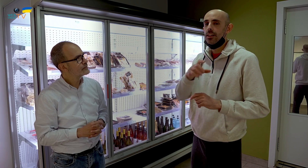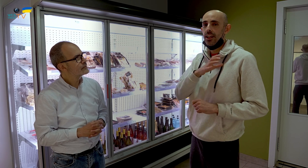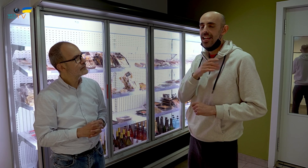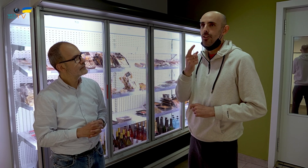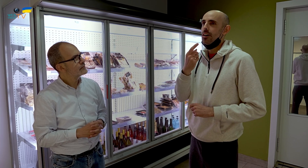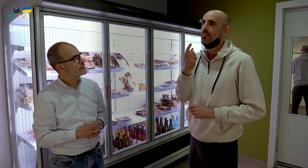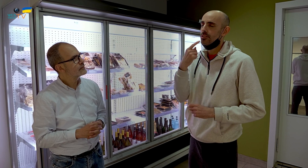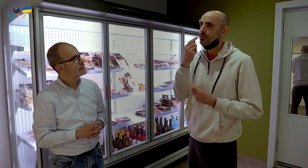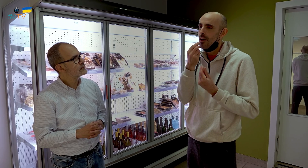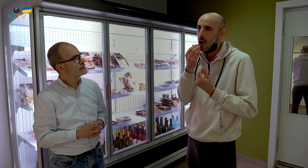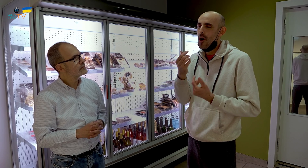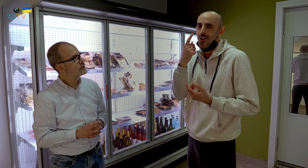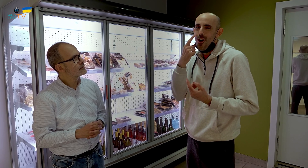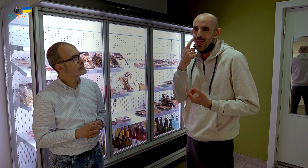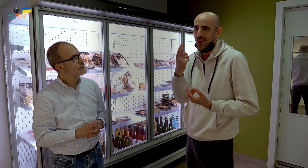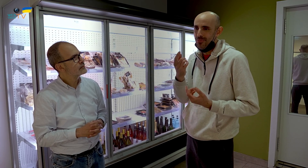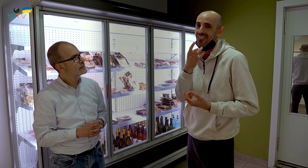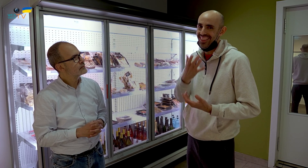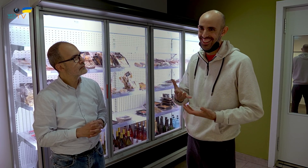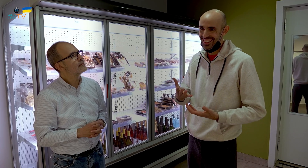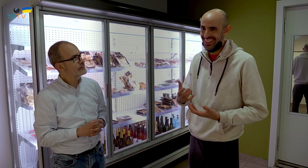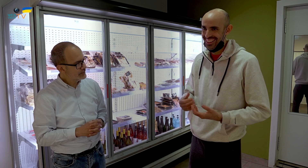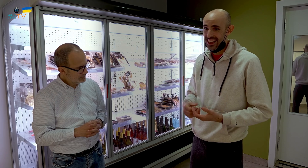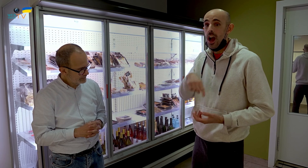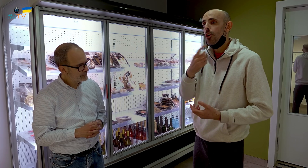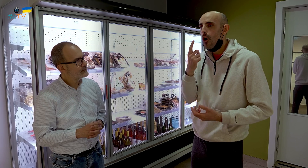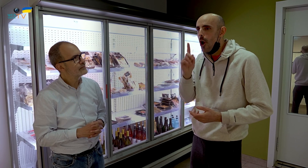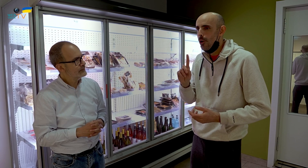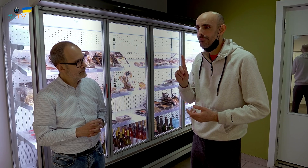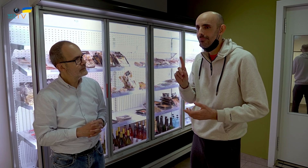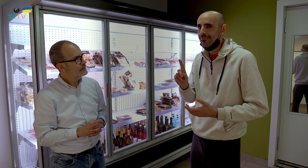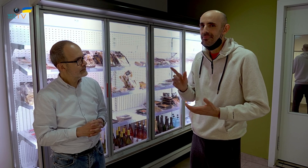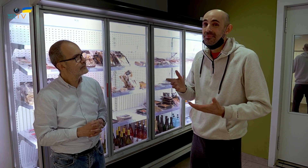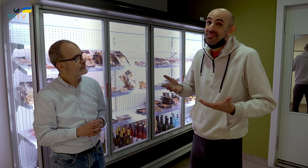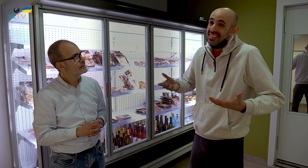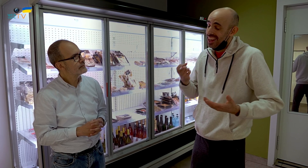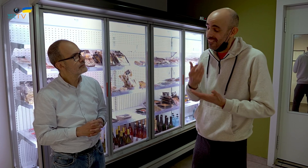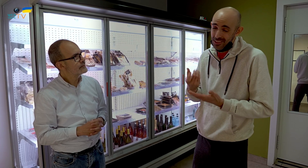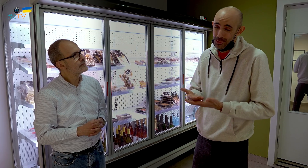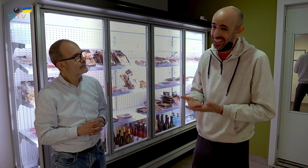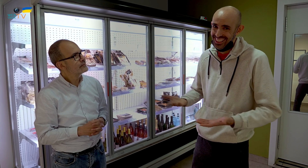Los clientes que conocen el sabor de los mismos, lo tienen más fácil; los que no, los tienen que probar.